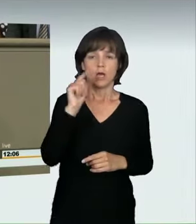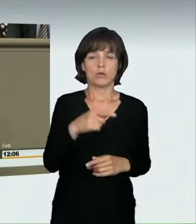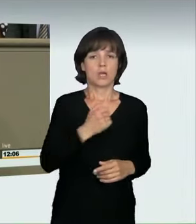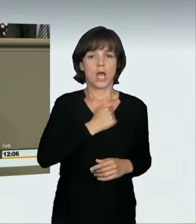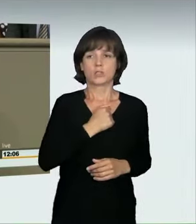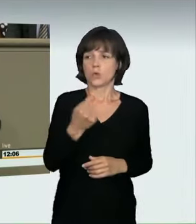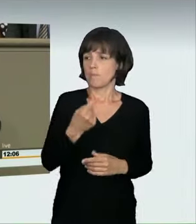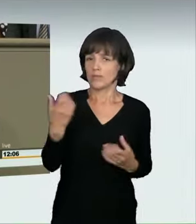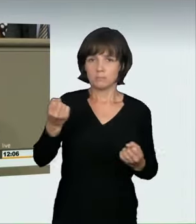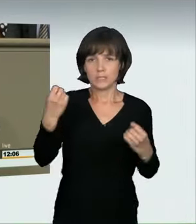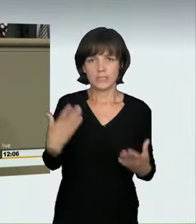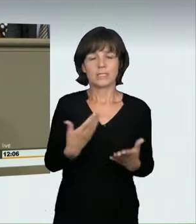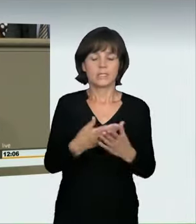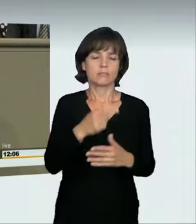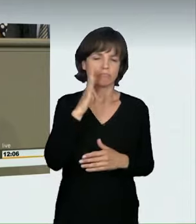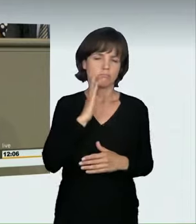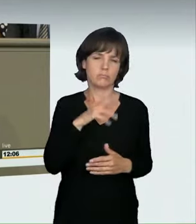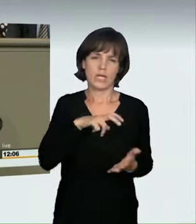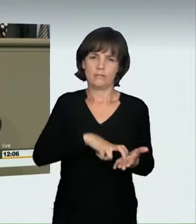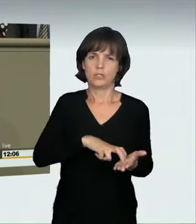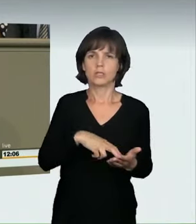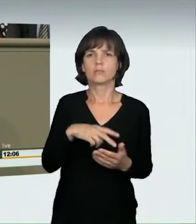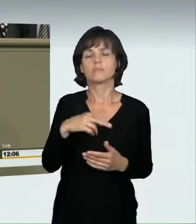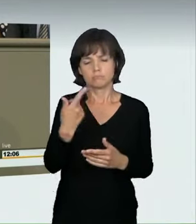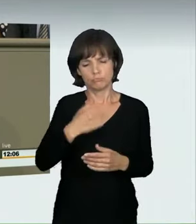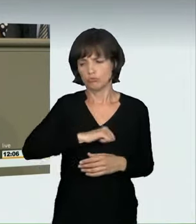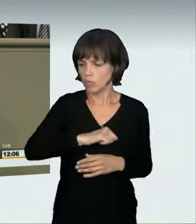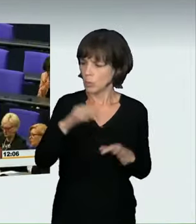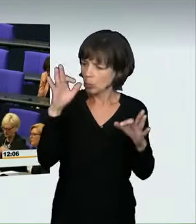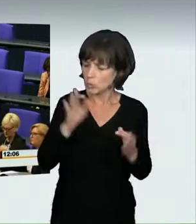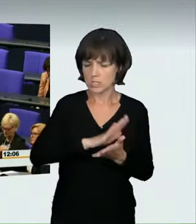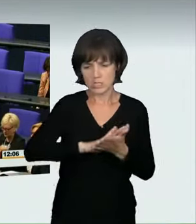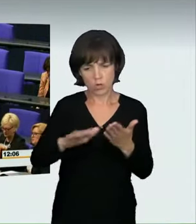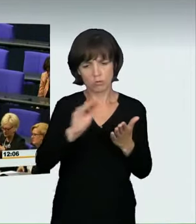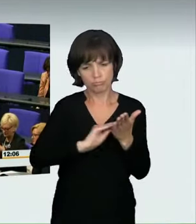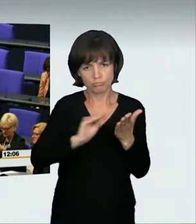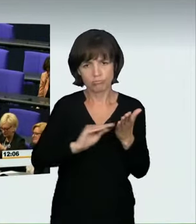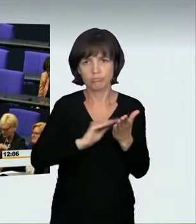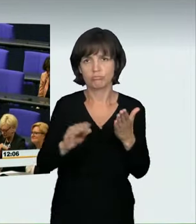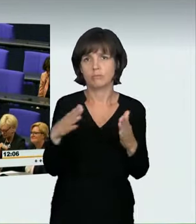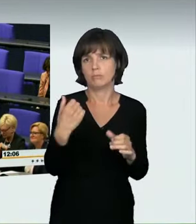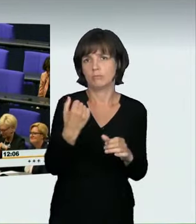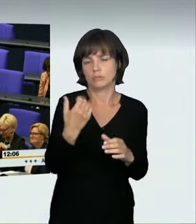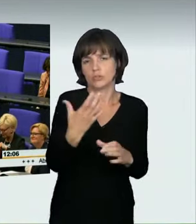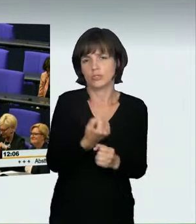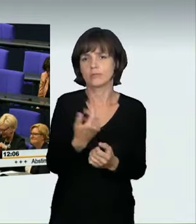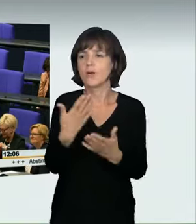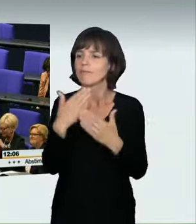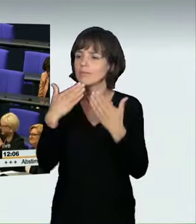noch einmal bei allen Politikern der SPD-Fraktion. Wir haben das wirklich sehr schnell, gut und sauber hinbekommen. In diesem Zusammenhang bedanke ich mich natürlich auch bei den Ministerien;